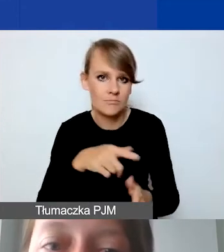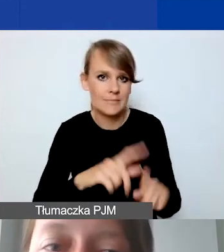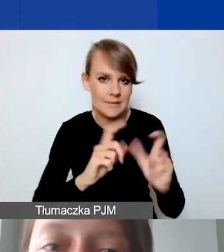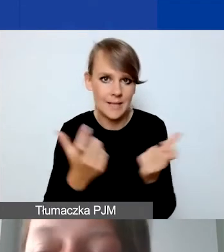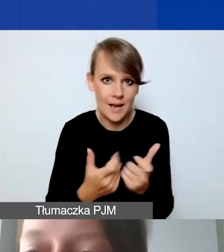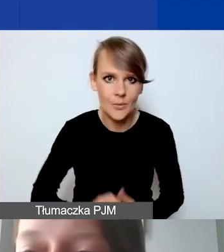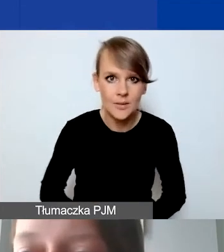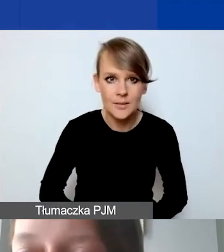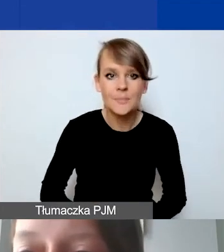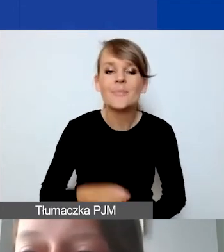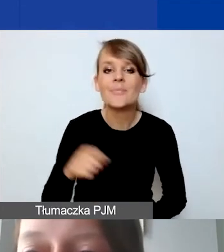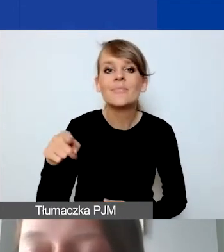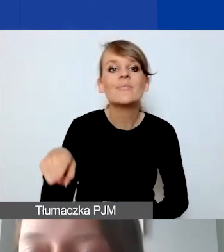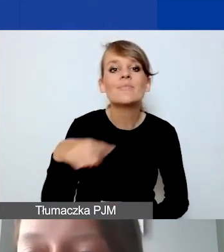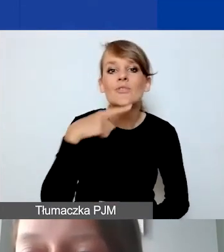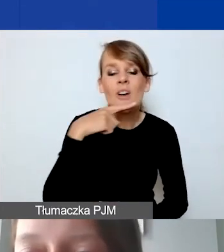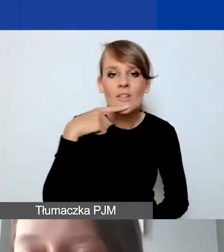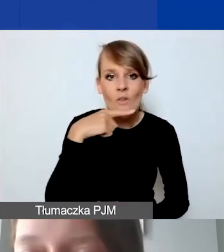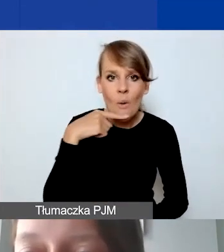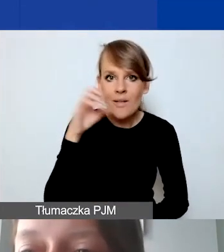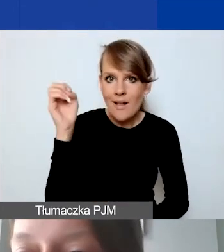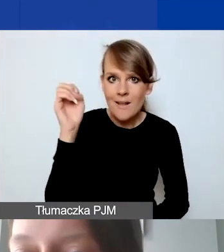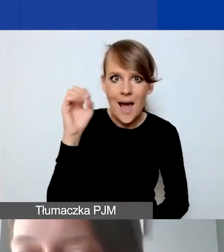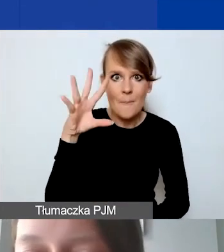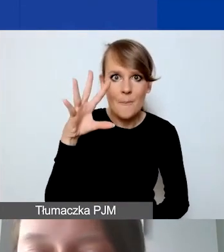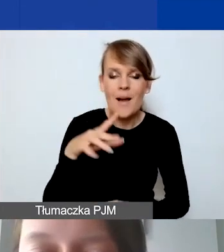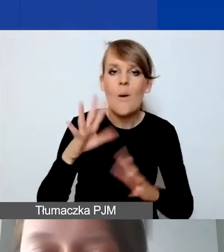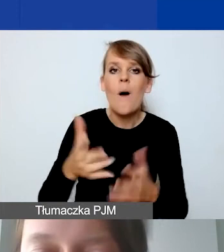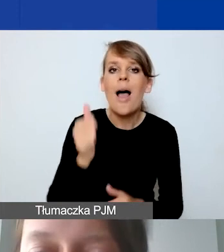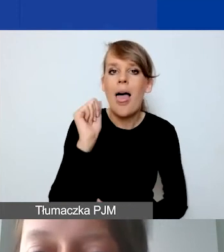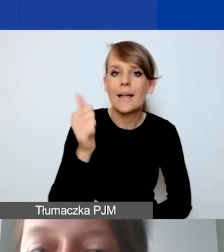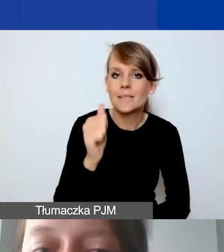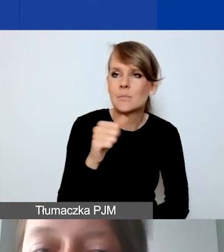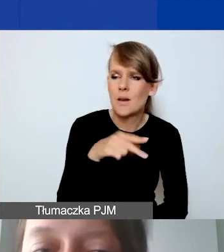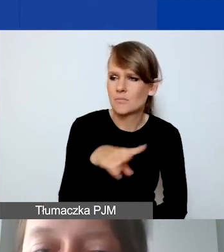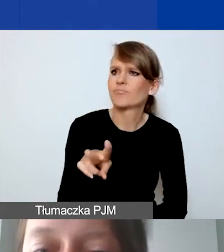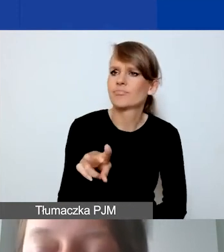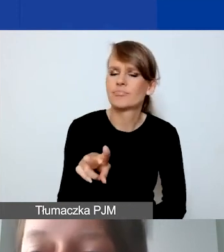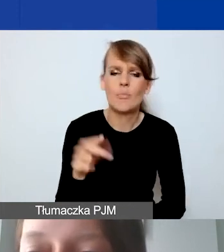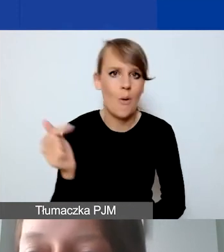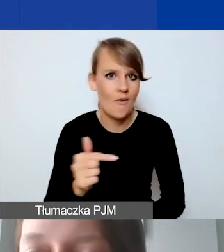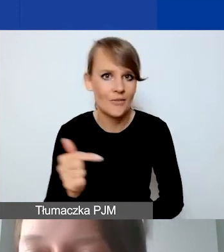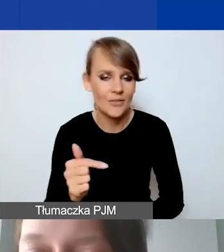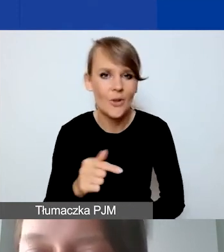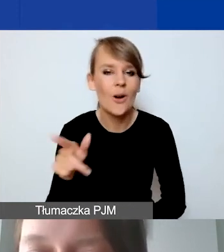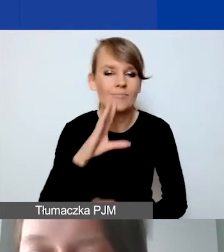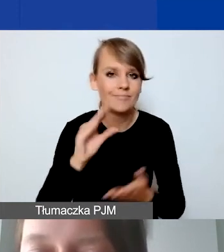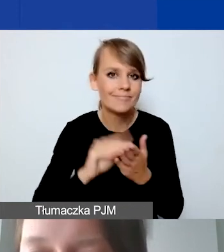To jest taka czerwona lampka, która powinna się zaświecić ekspertom. Jeszcze raz to podkreślam. Będą oni także sprawdzali,